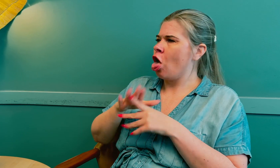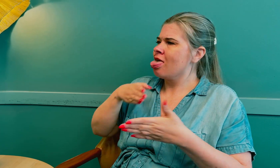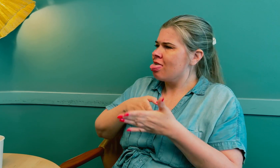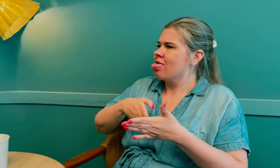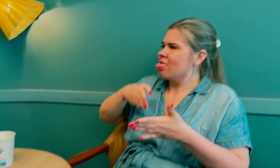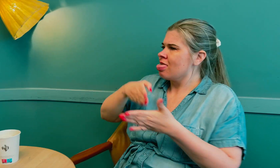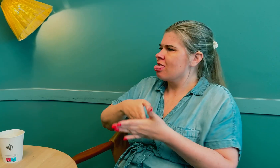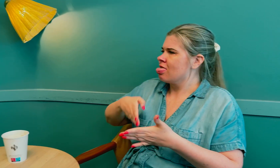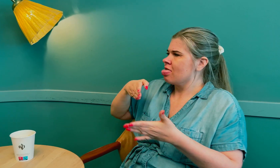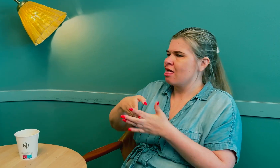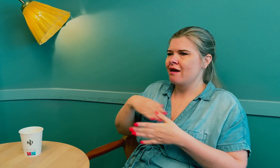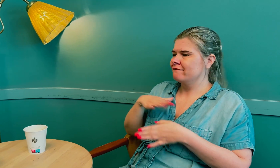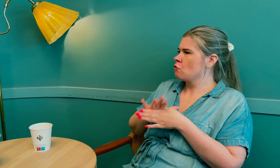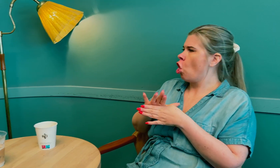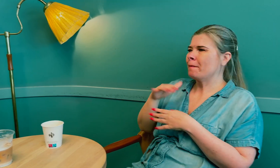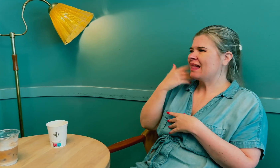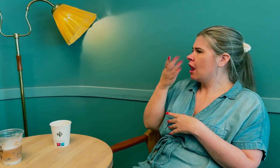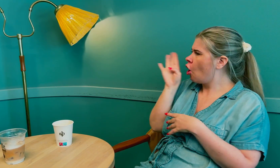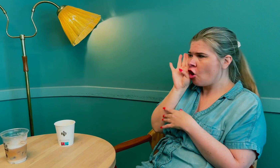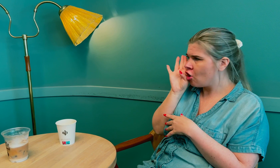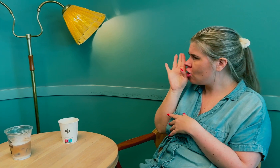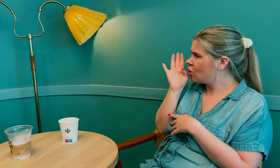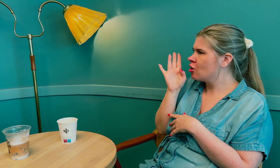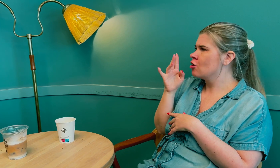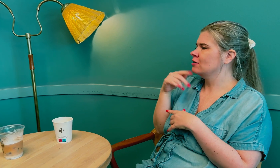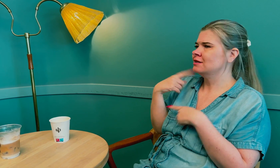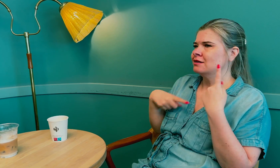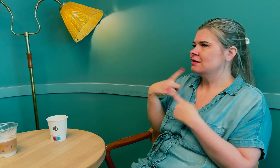Jeg følte at det var mange hindringer og at jeg ikke ble hørt.